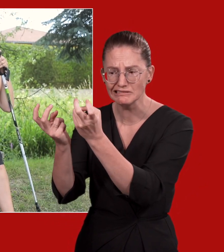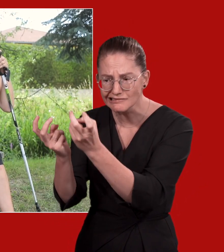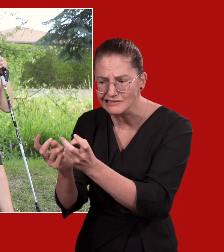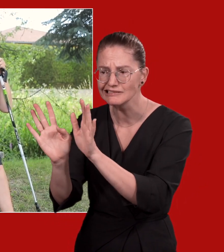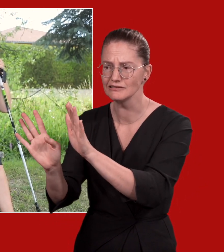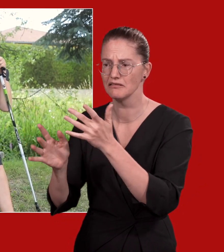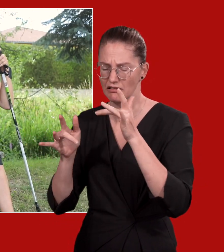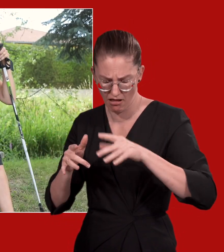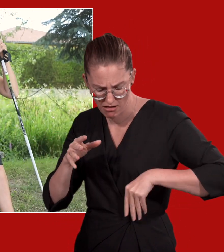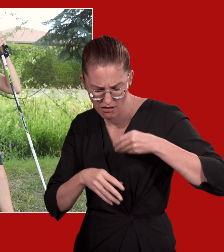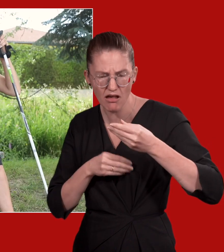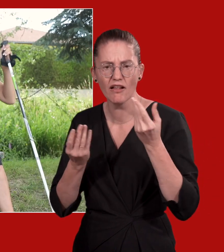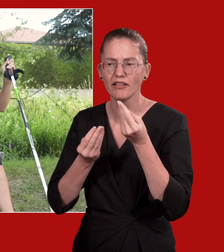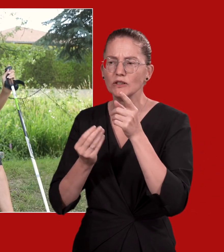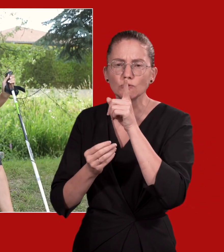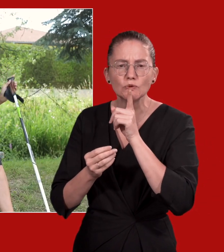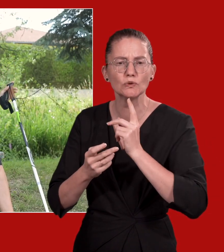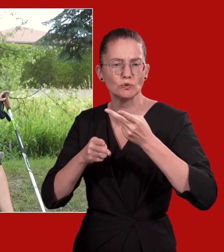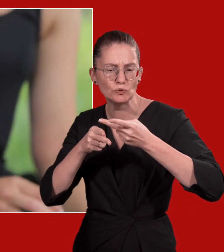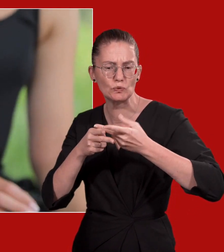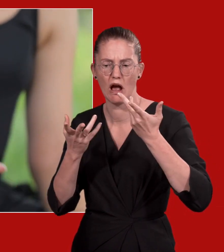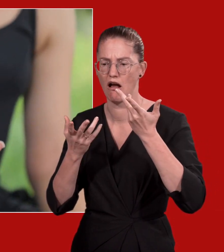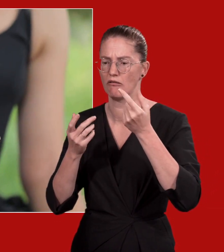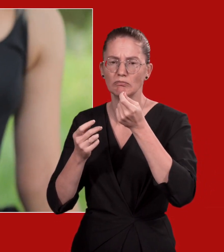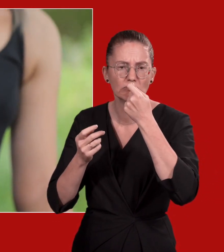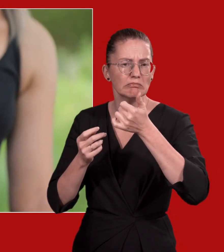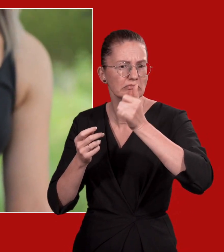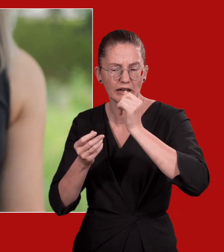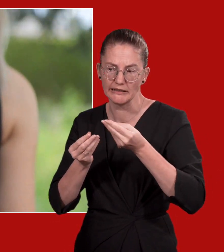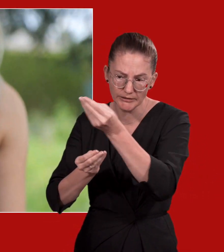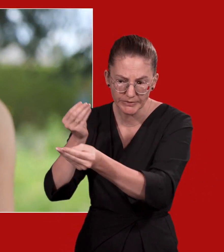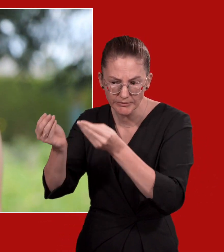Geben Sie der Person sofort etwas Zuckerhaltiges zu trinken oder zu essen, solange sie sitzt.